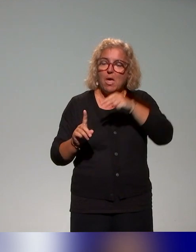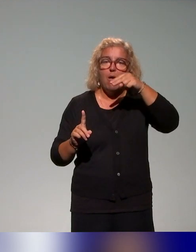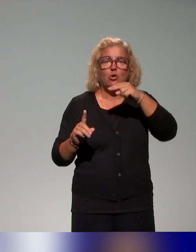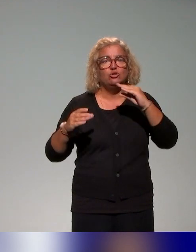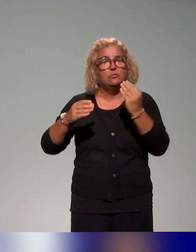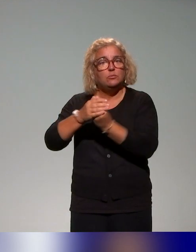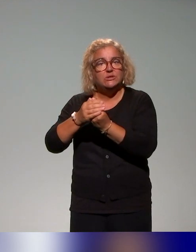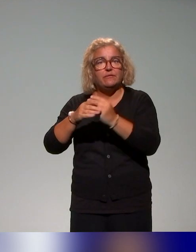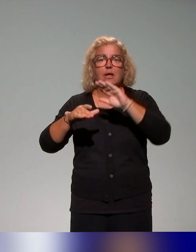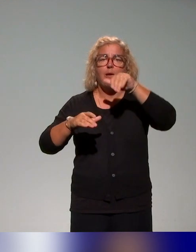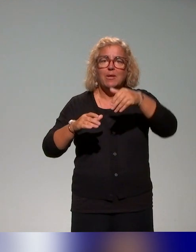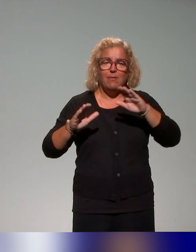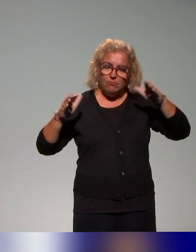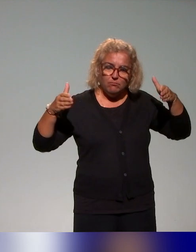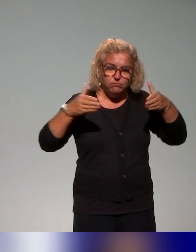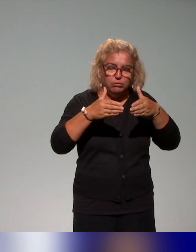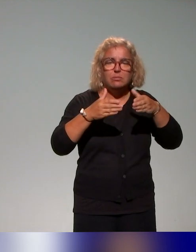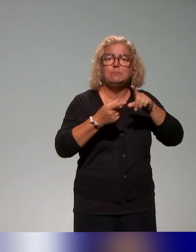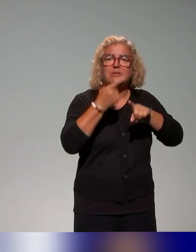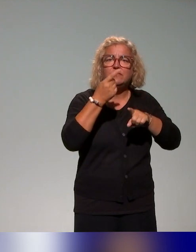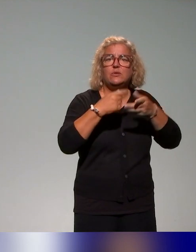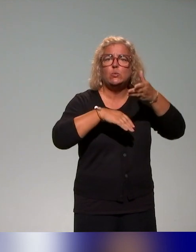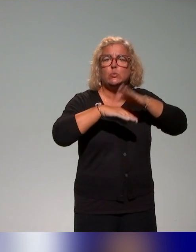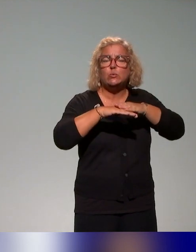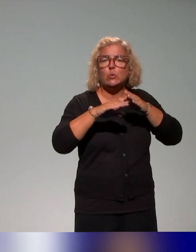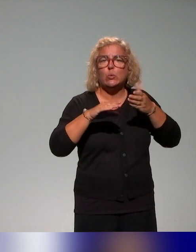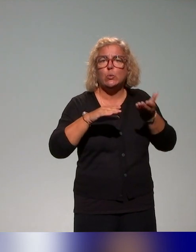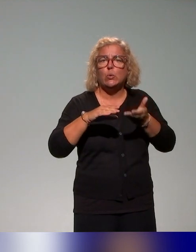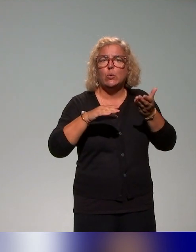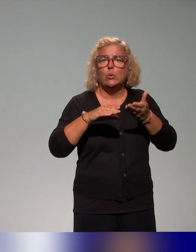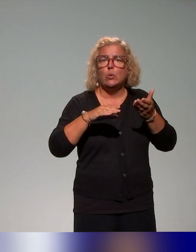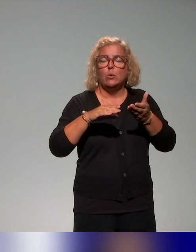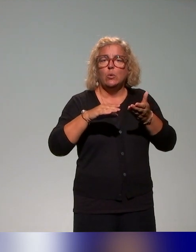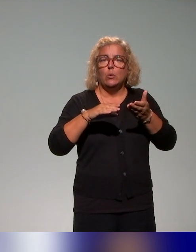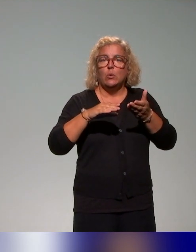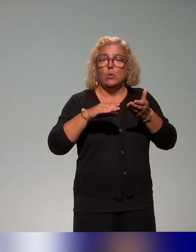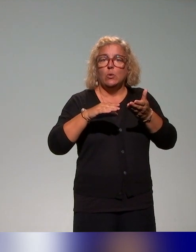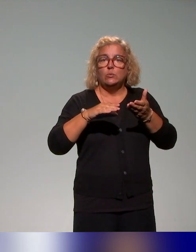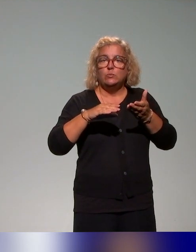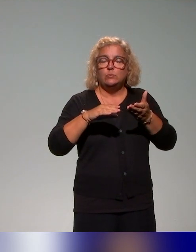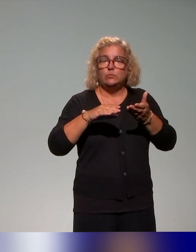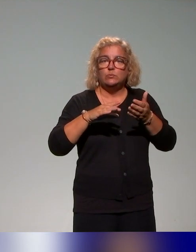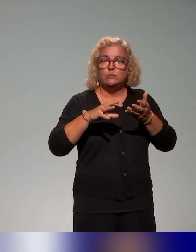sur une série de typologie de handicap,